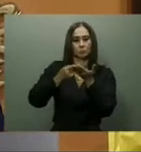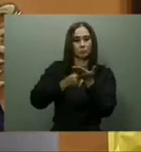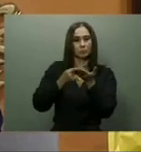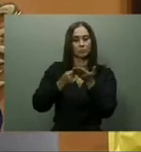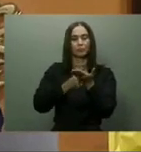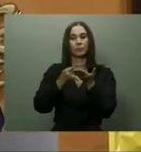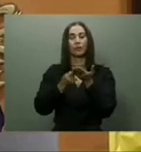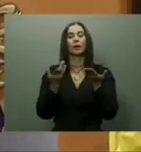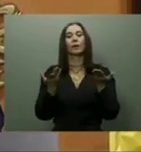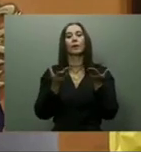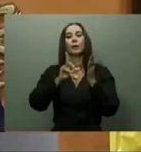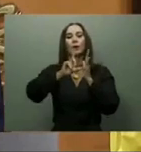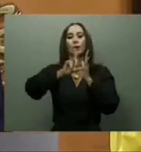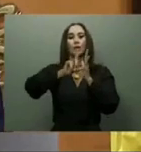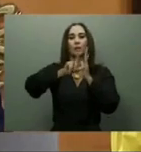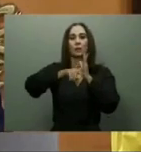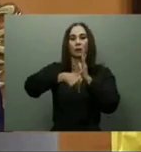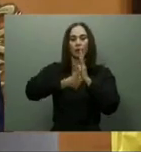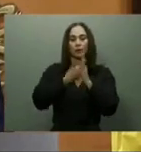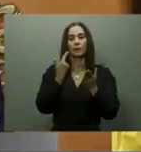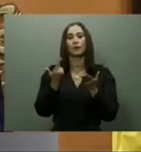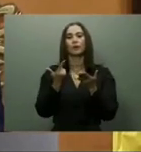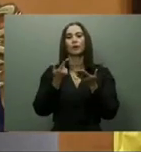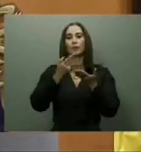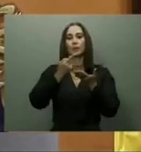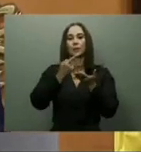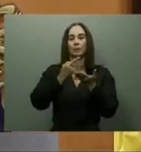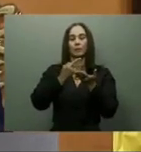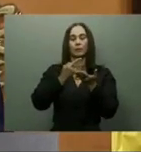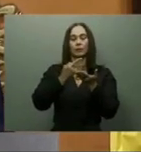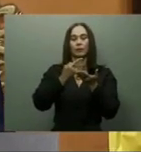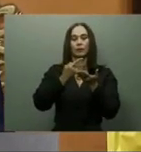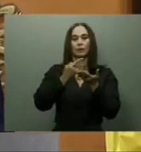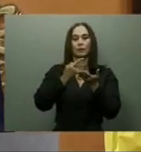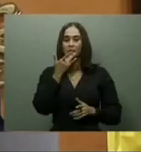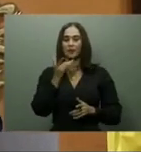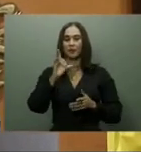recursos necesarios a fin de terminarla antes de finalizar el 2022.